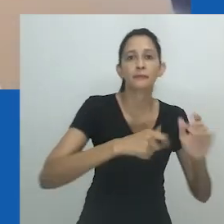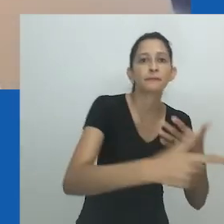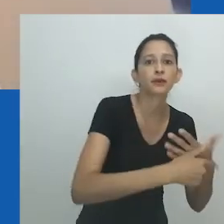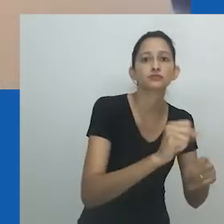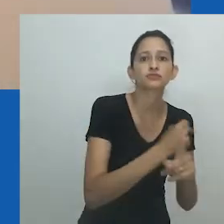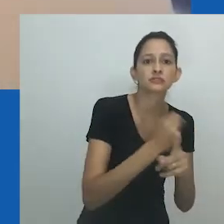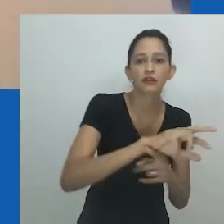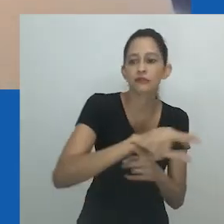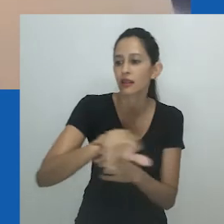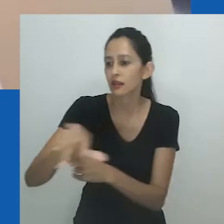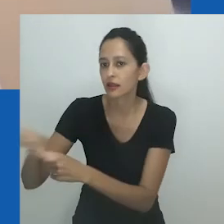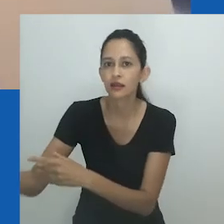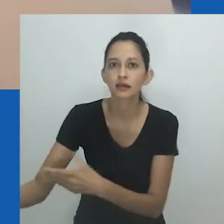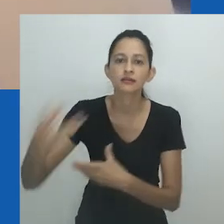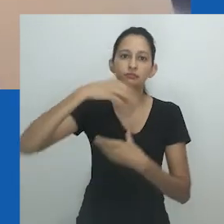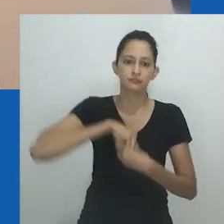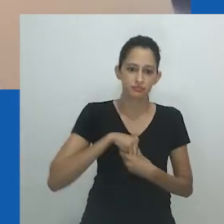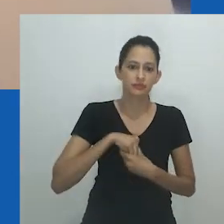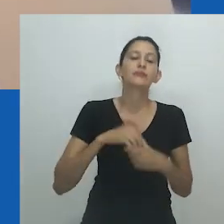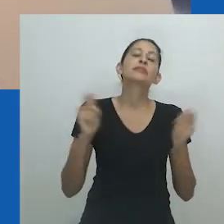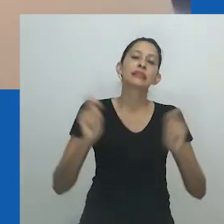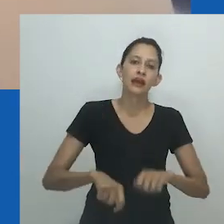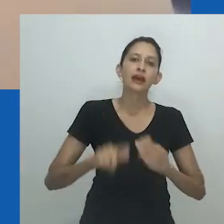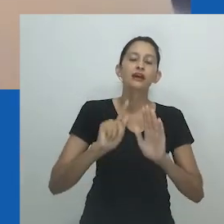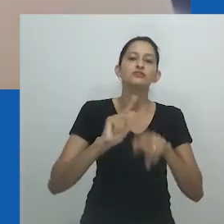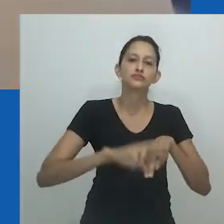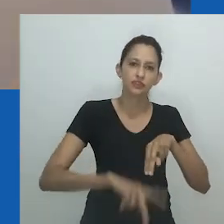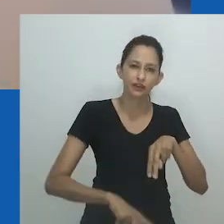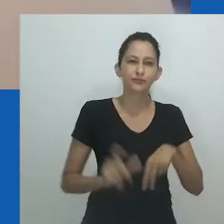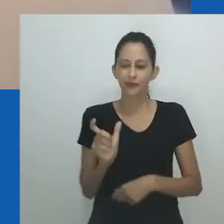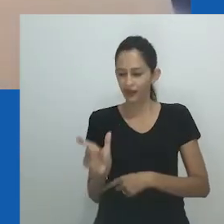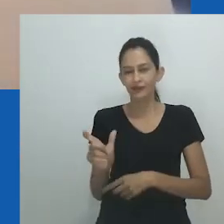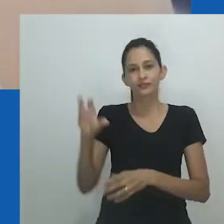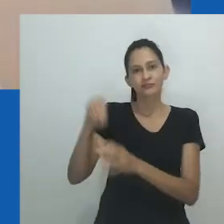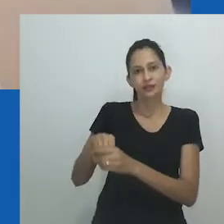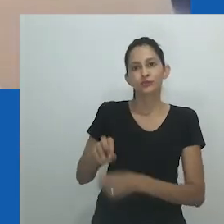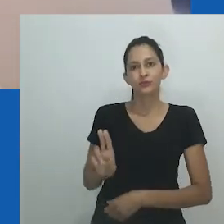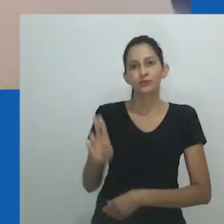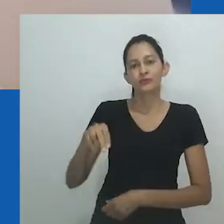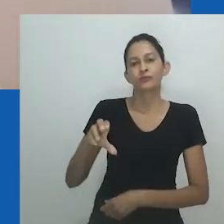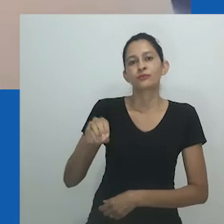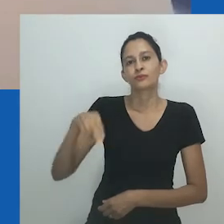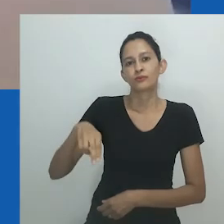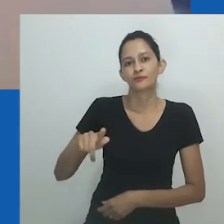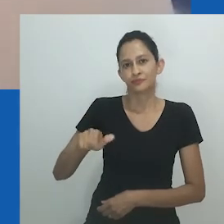A maneira como o sexo e o gênero continuam a ser conceitualizados no contexto africano requer mais investigação.